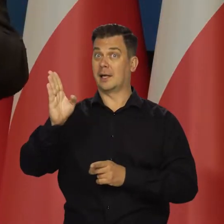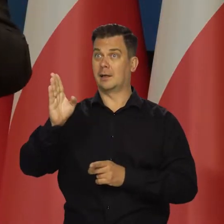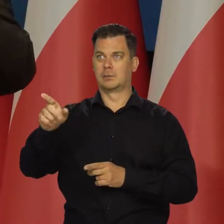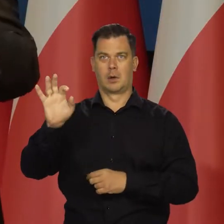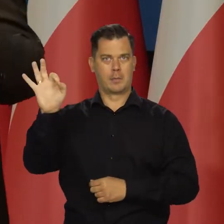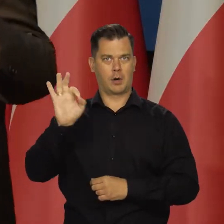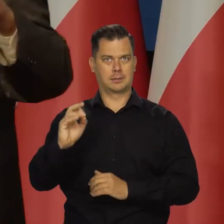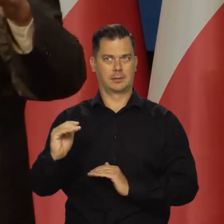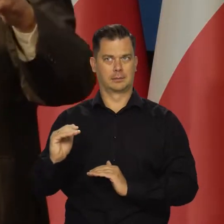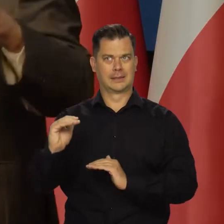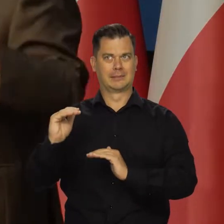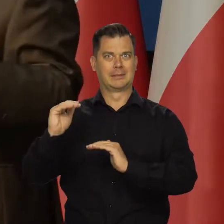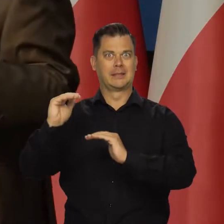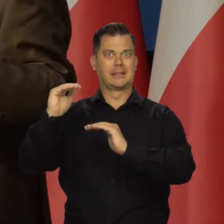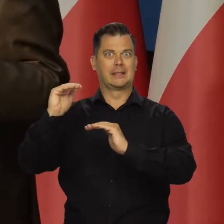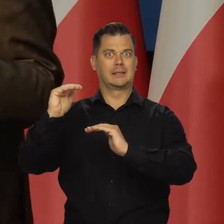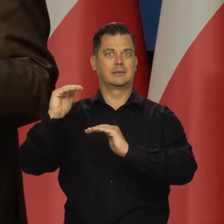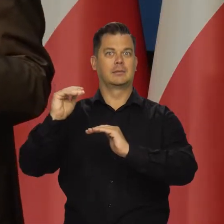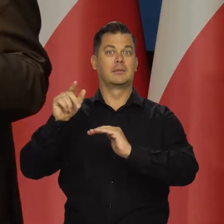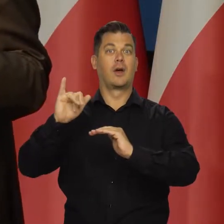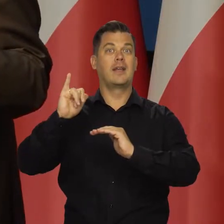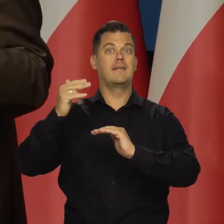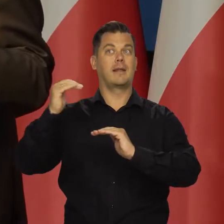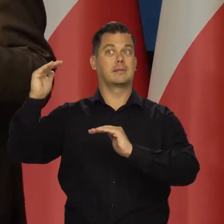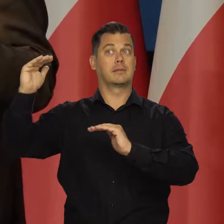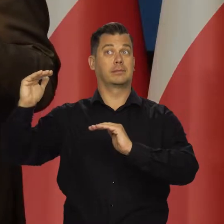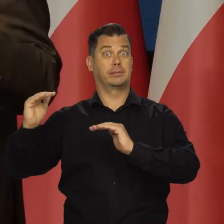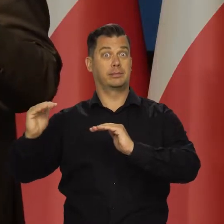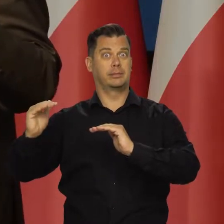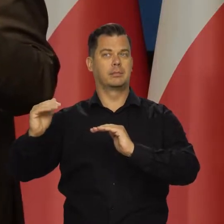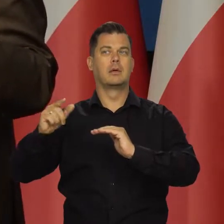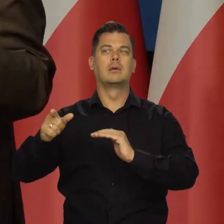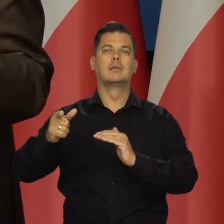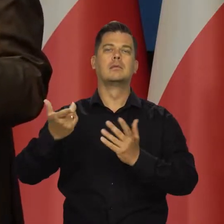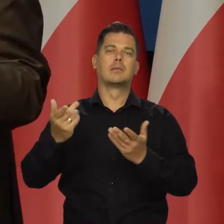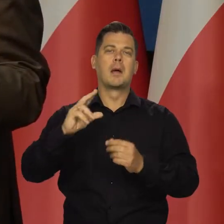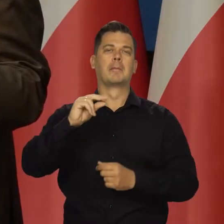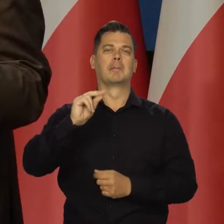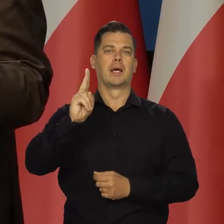w Stanach Zjednoczonych i w całej Europie, to koniunktura się pogarsza.